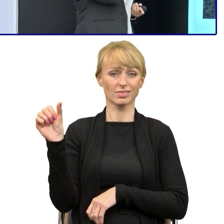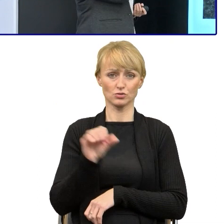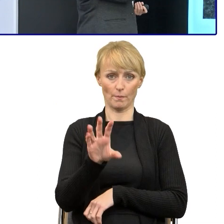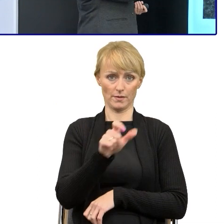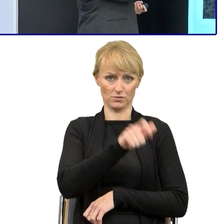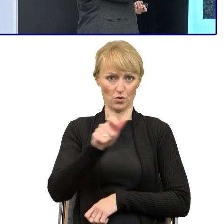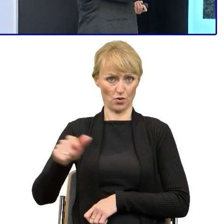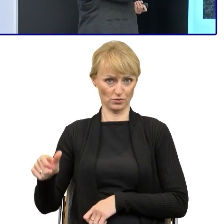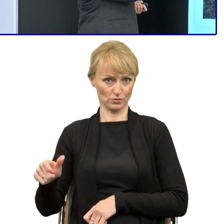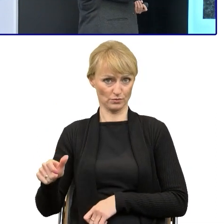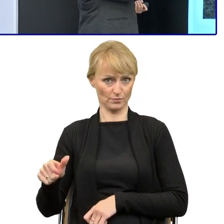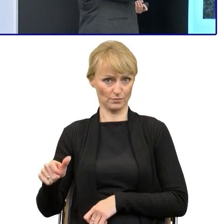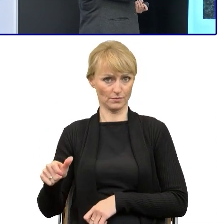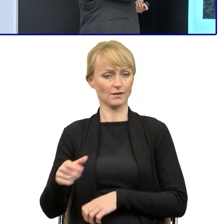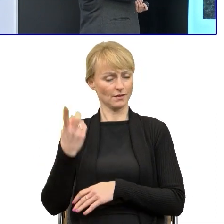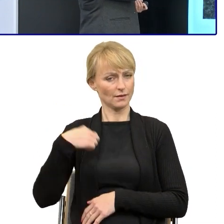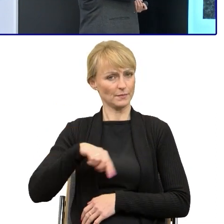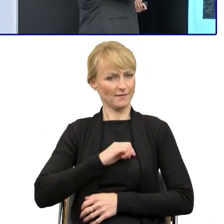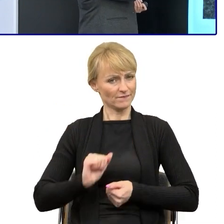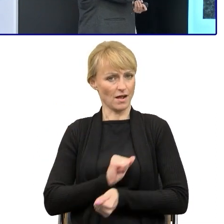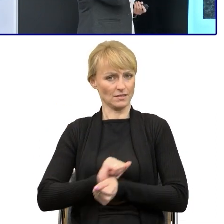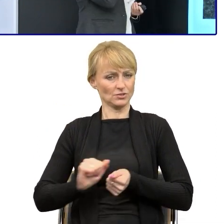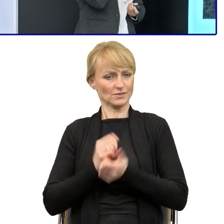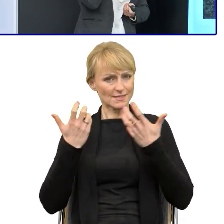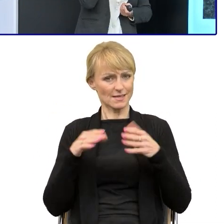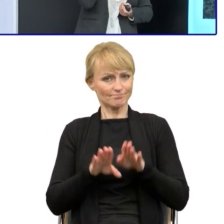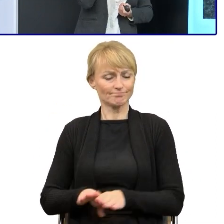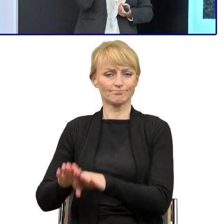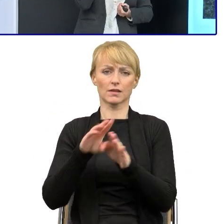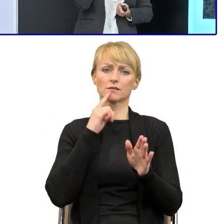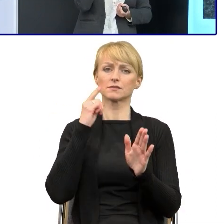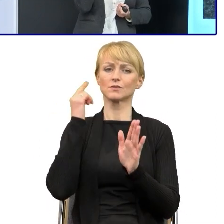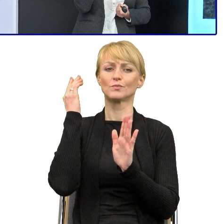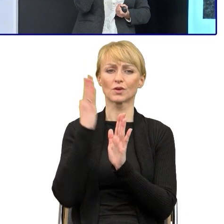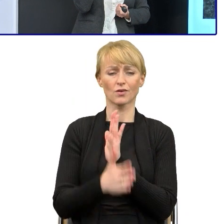walczymy z tym prostym językiem. Dlatego jest to ewolucja, ale będziemy rozmawiać,